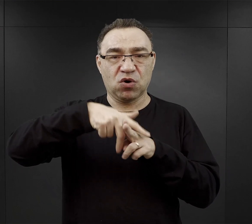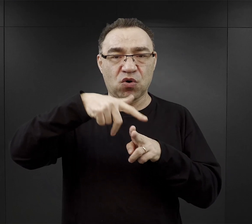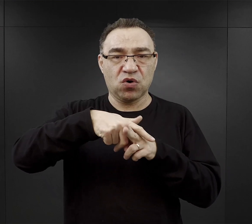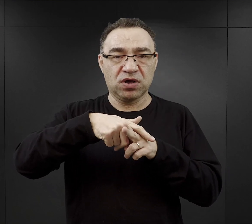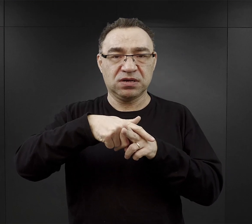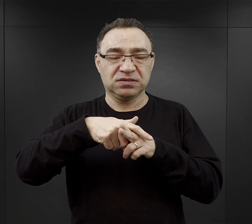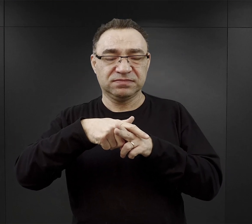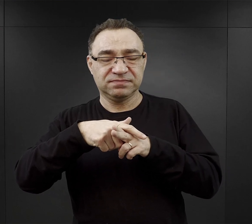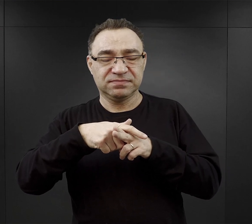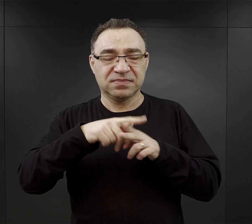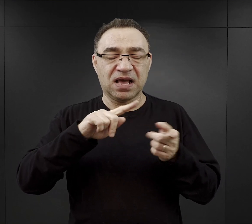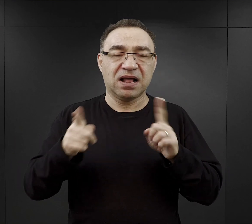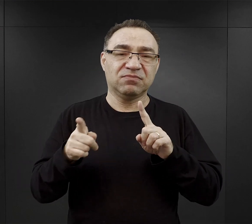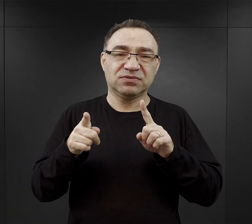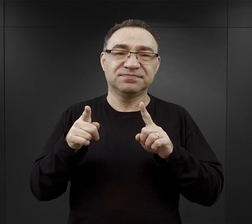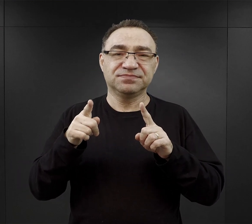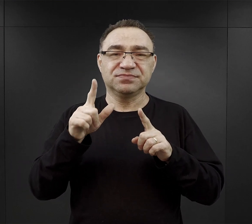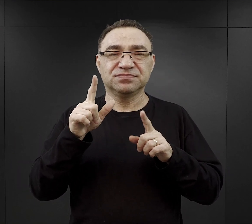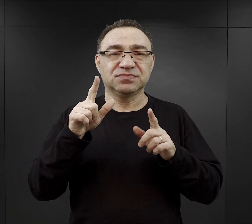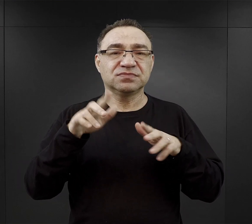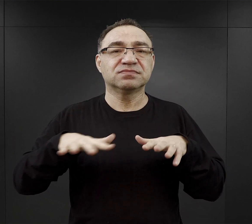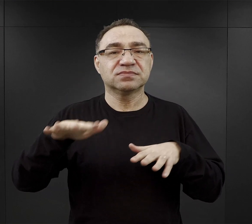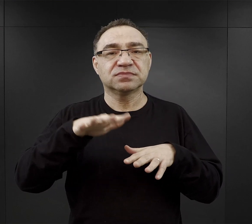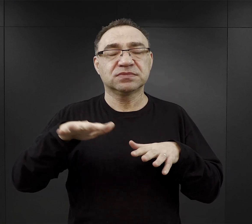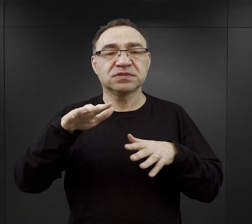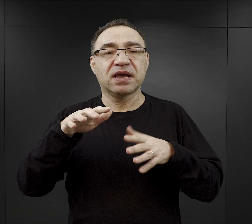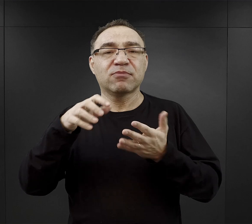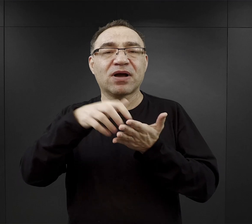czyli znowu w zależności od regionu Polski albo kaszanka, albo kiszka